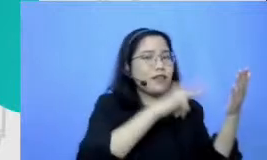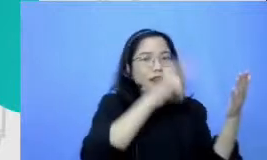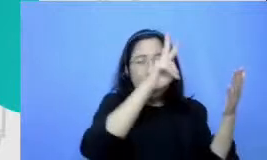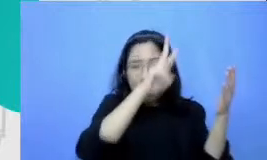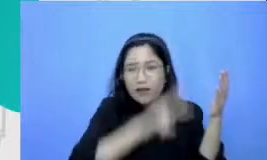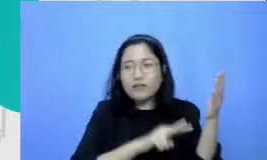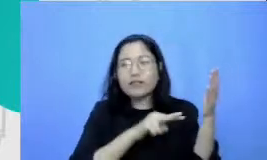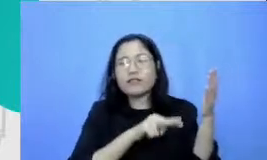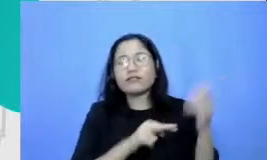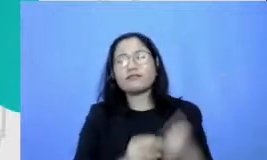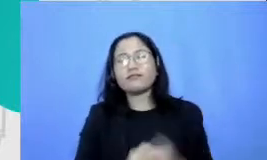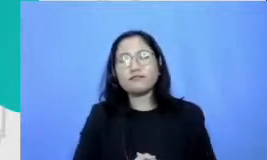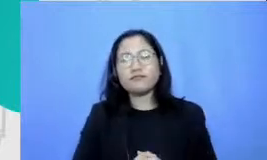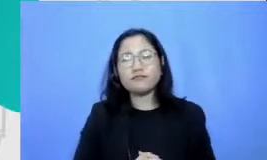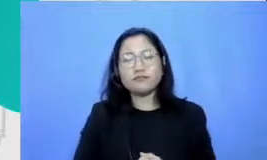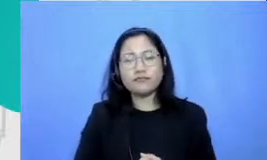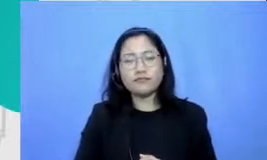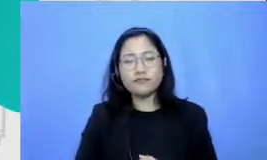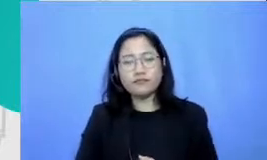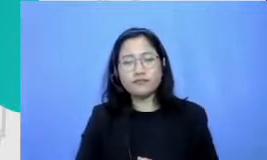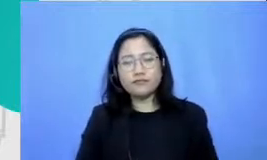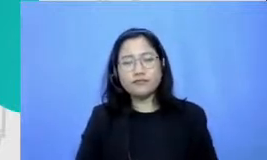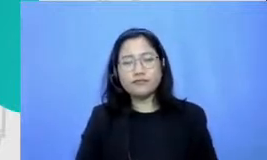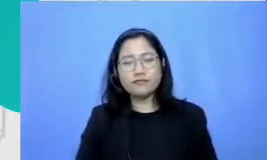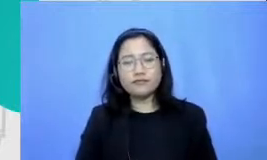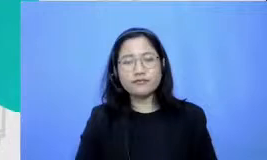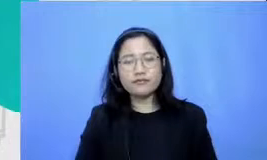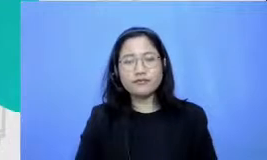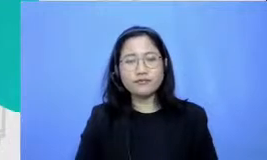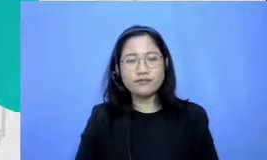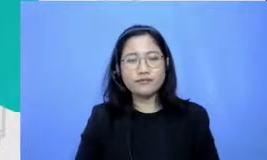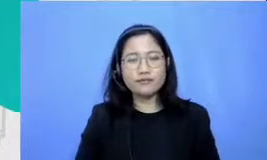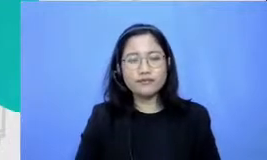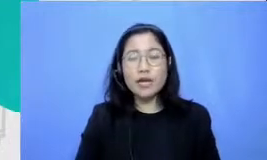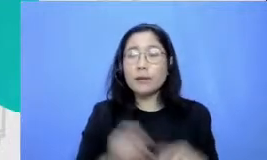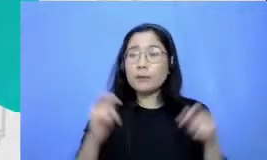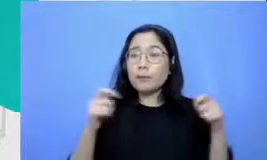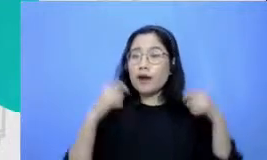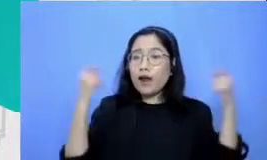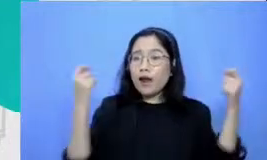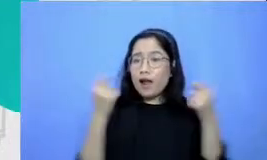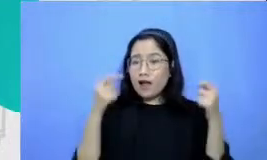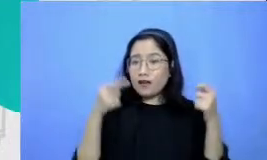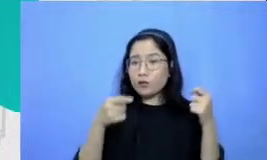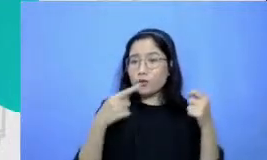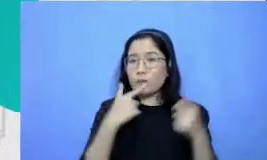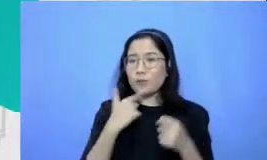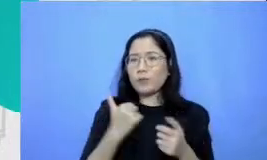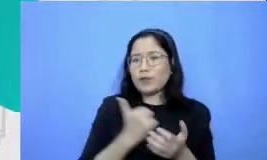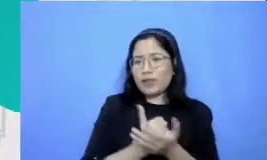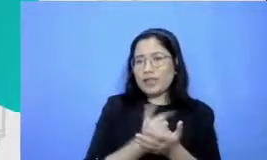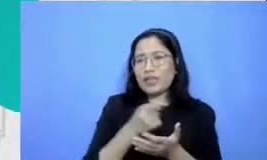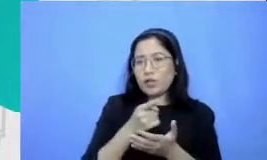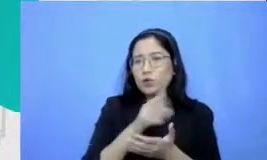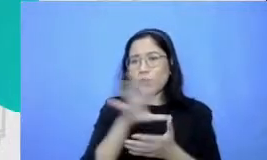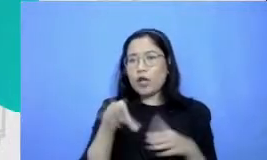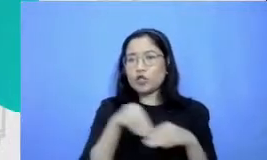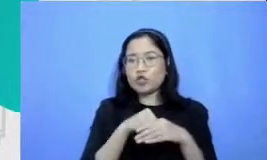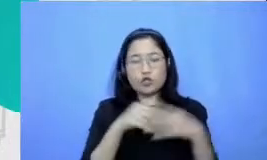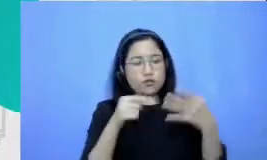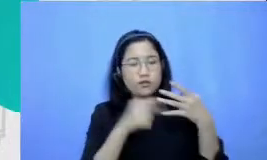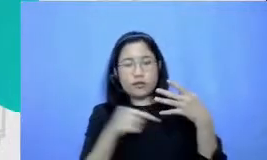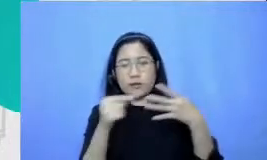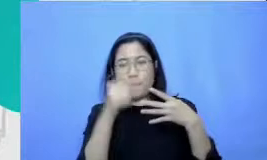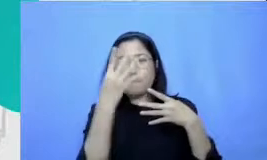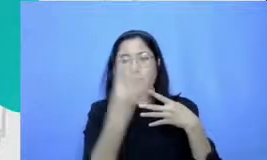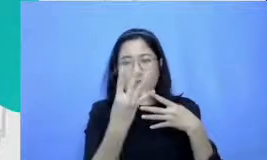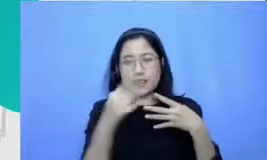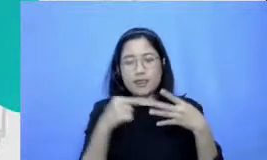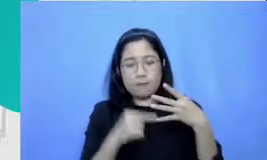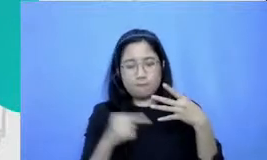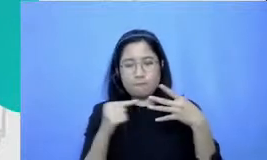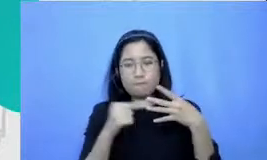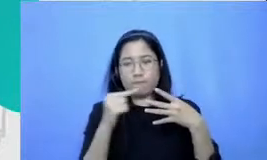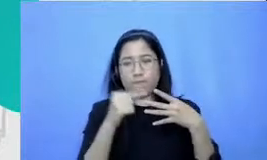perayaan adalah yang paling tidak ada yang sangat penting itu komponen keempat m pertanyaan